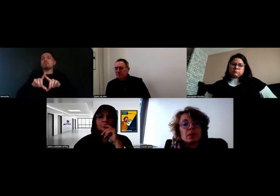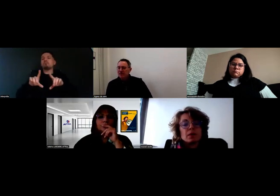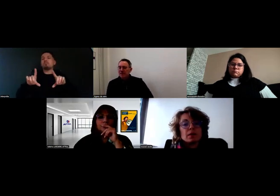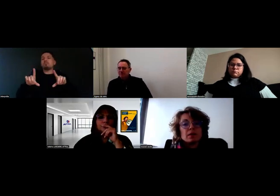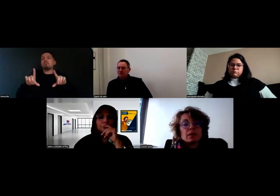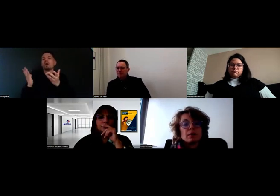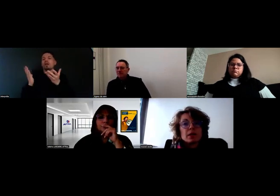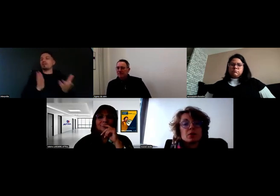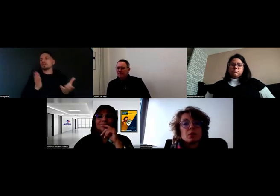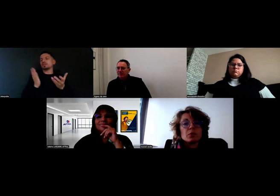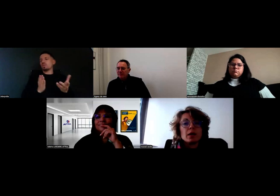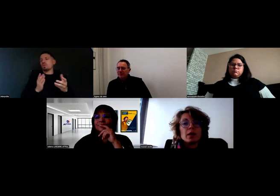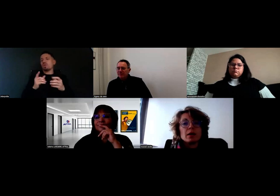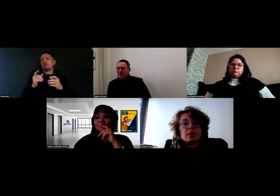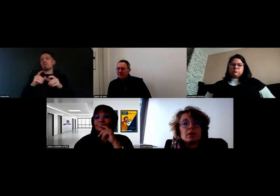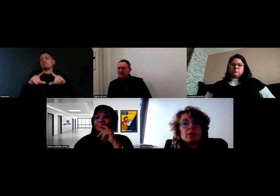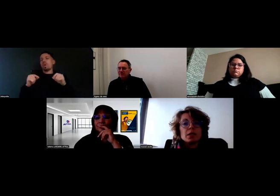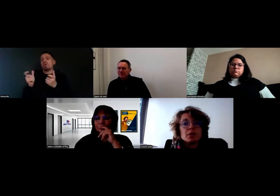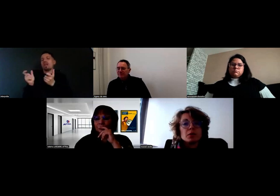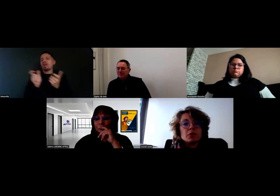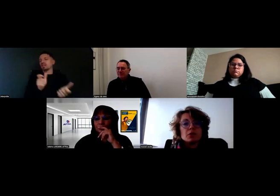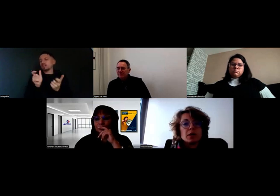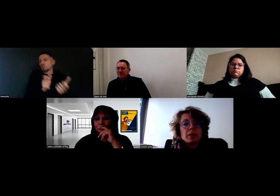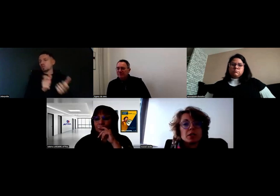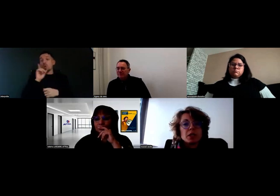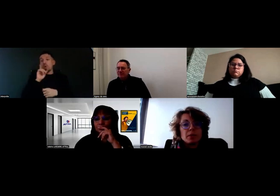Oui, c'est ça. Parce qu'on a des clients qui font les marchés,